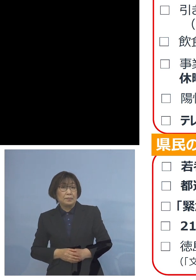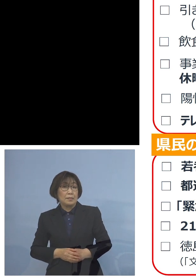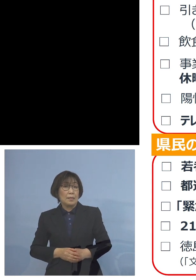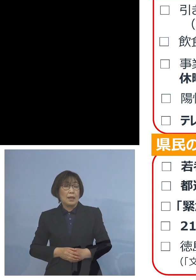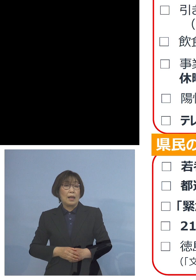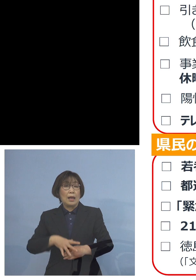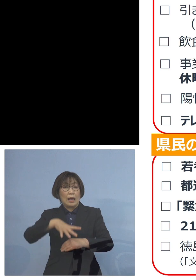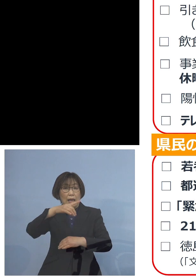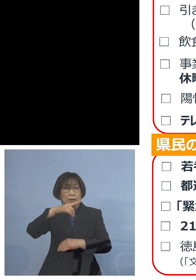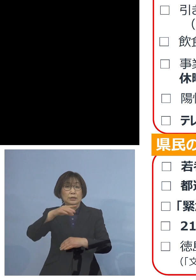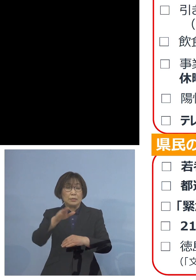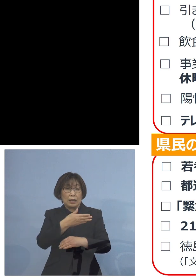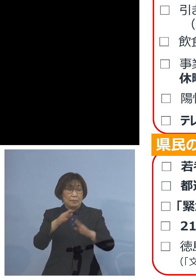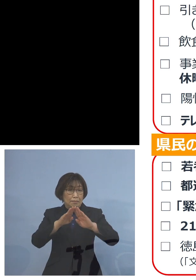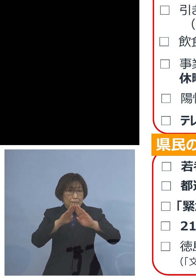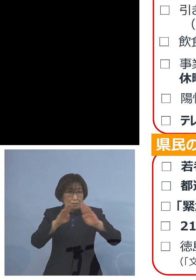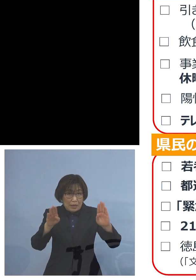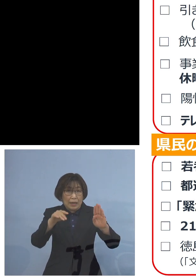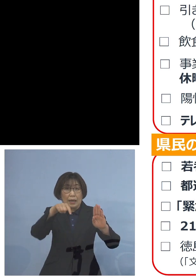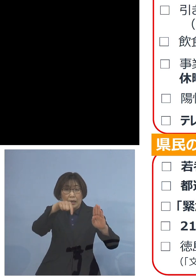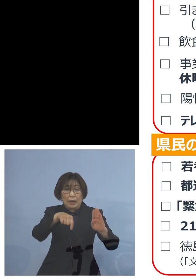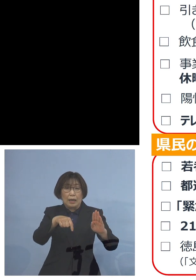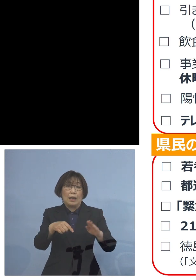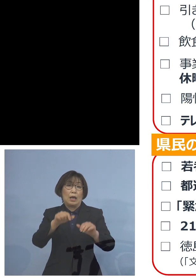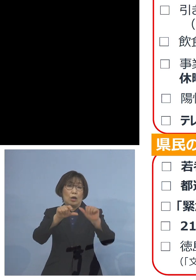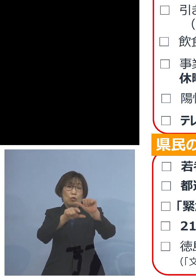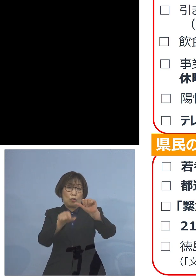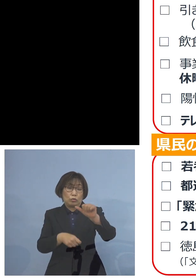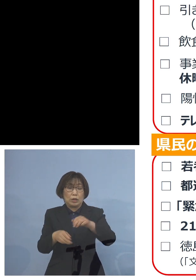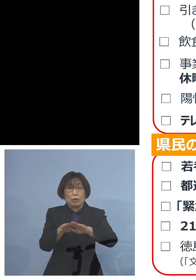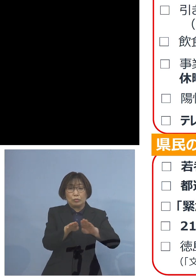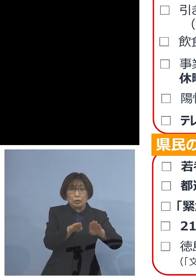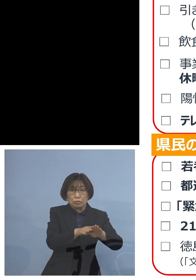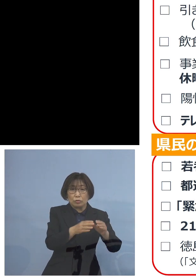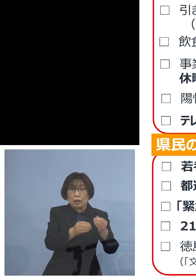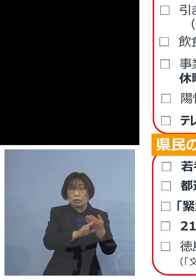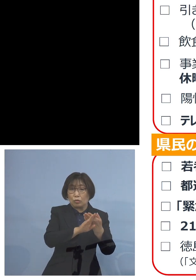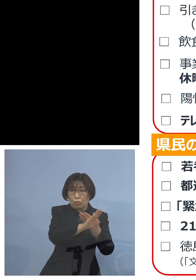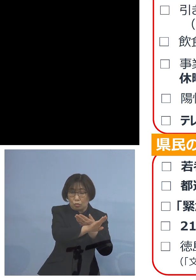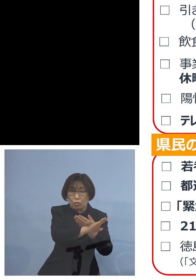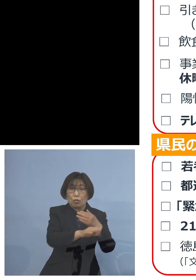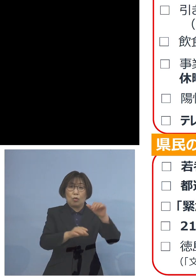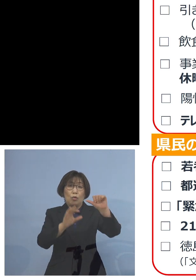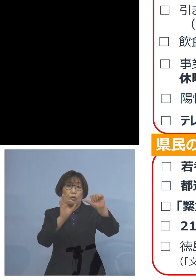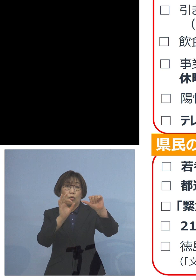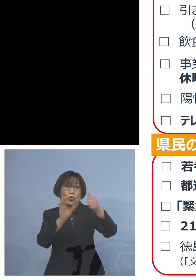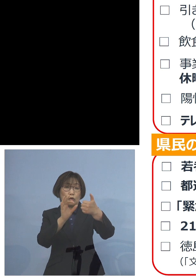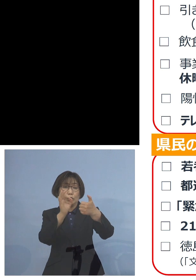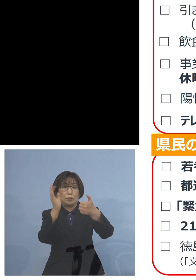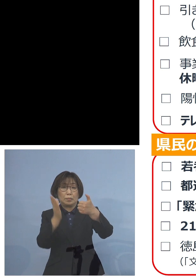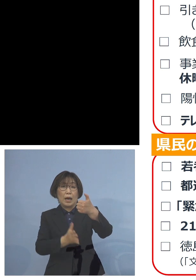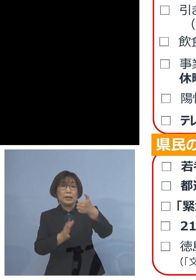ゴールデンウィーク期間中から その後へということで 5割のテレワーク 進めているところでありますが